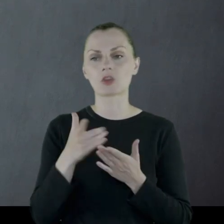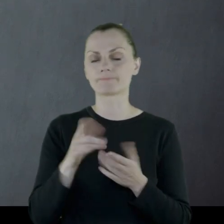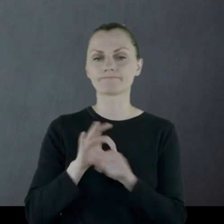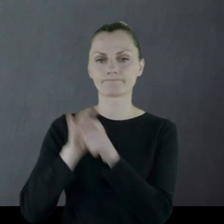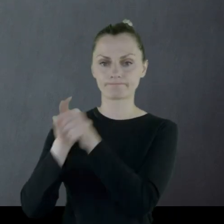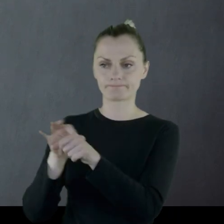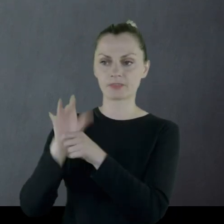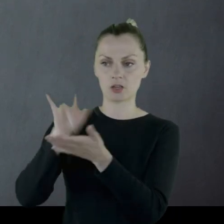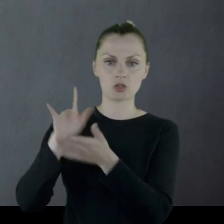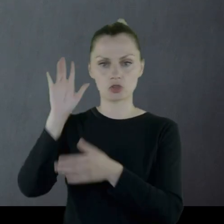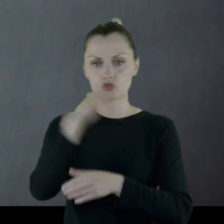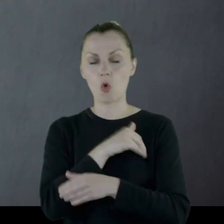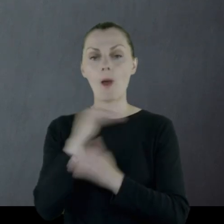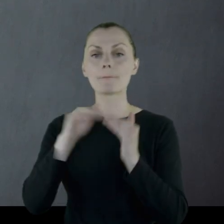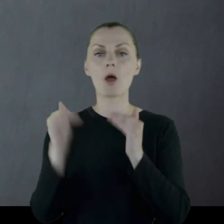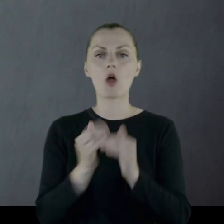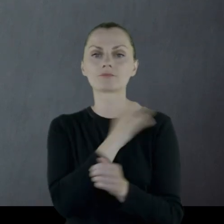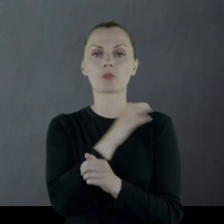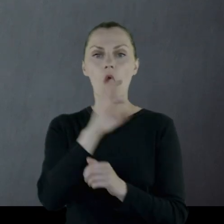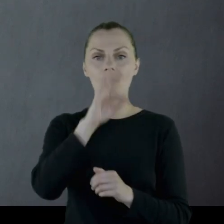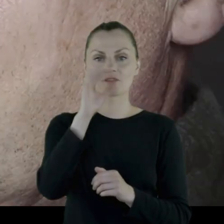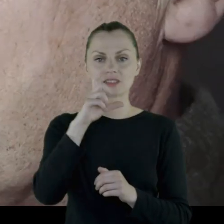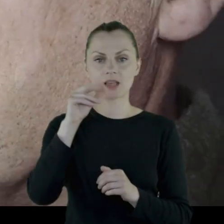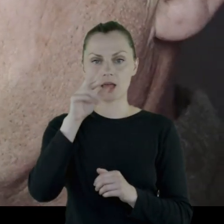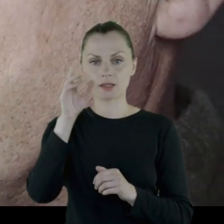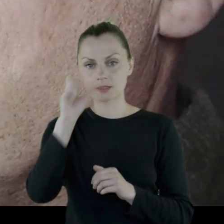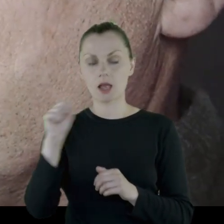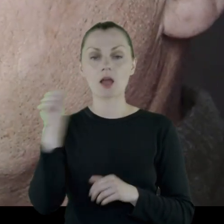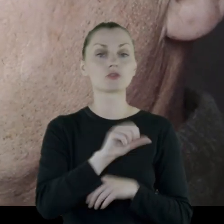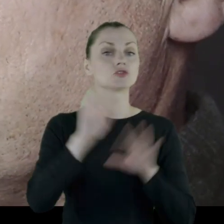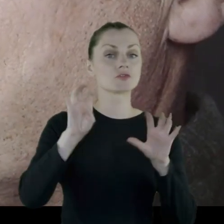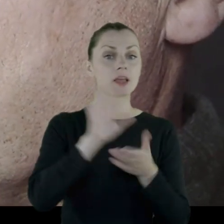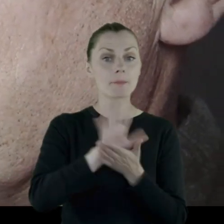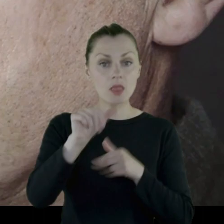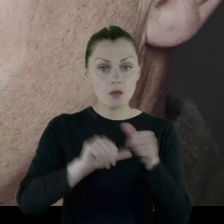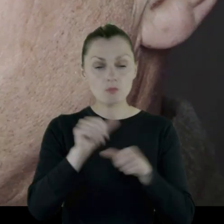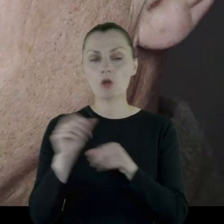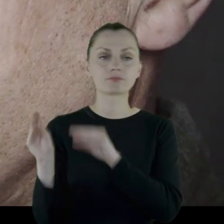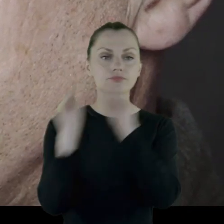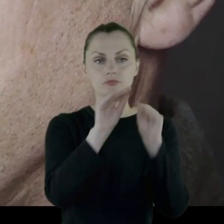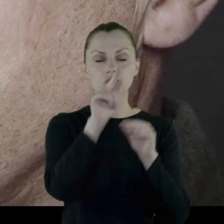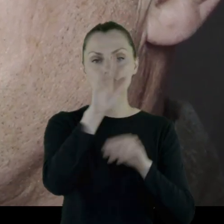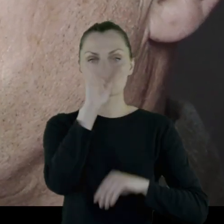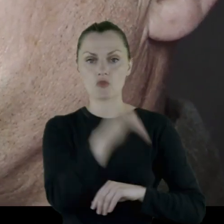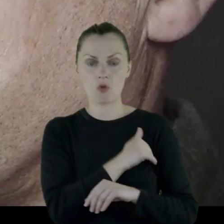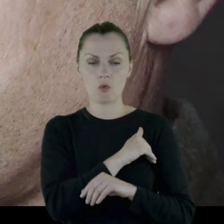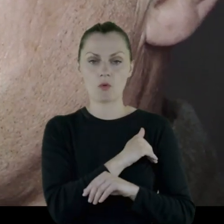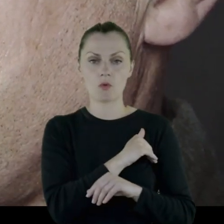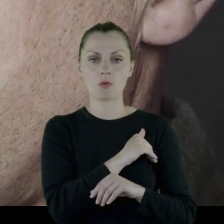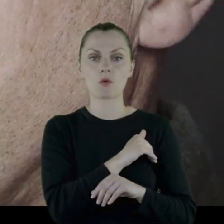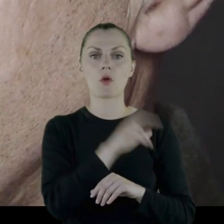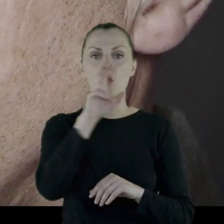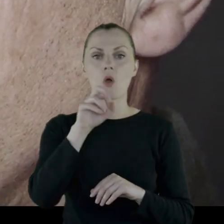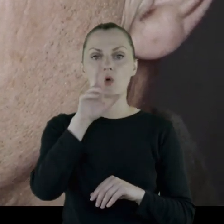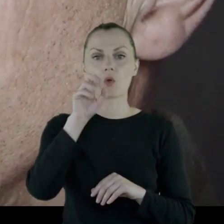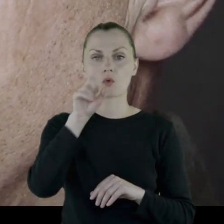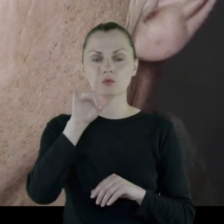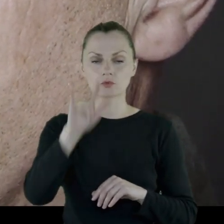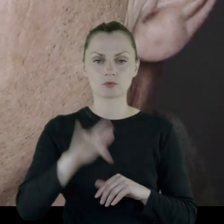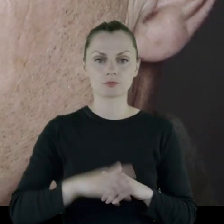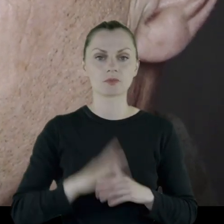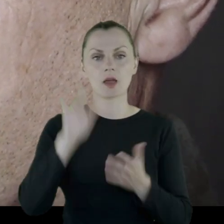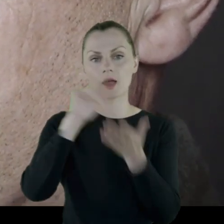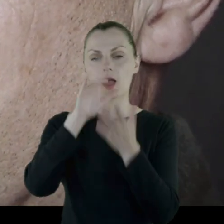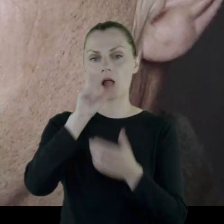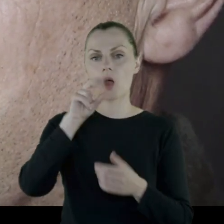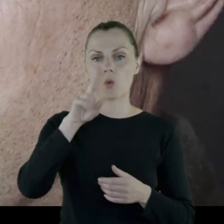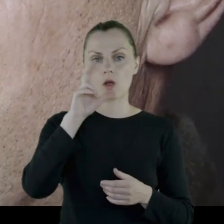został skierowany najpierw na szkołę podoficerską, a następnie w 1915 roku na szkołę chorążych w Tełewiu na Kaukazie.